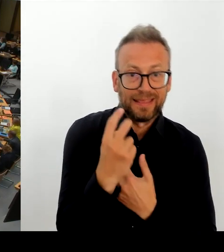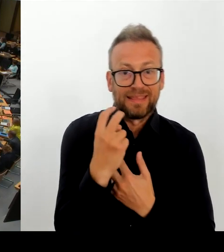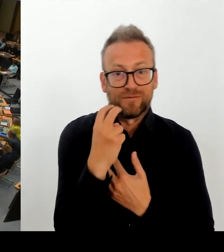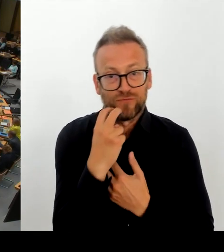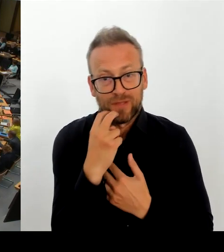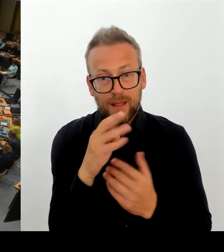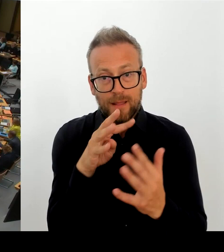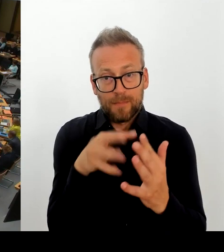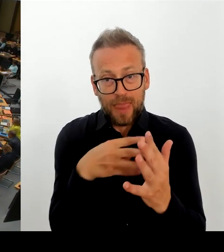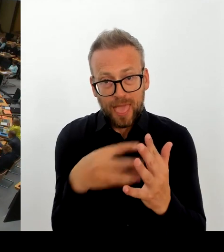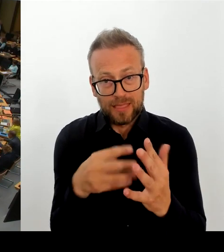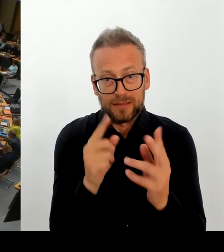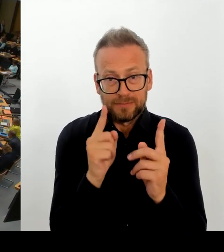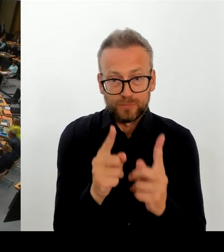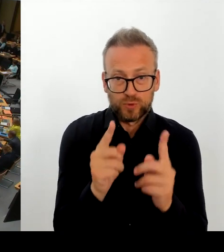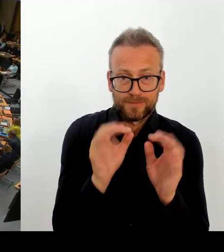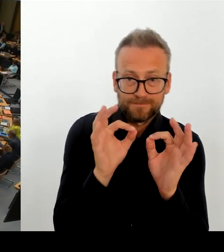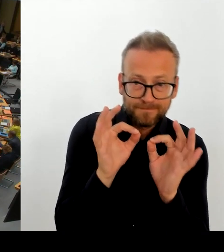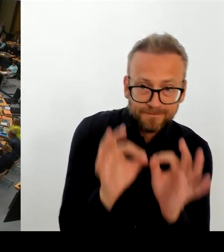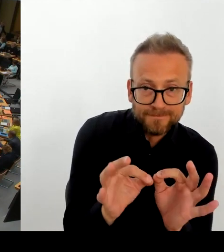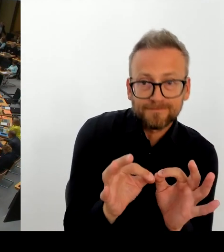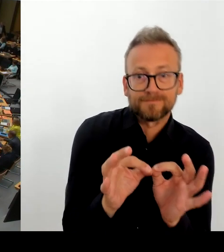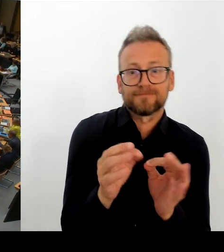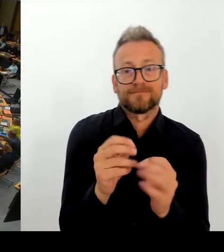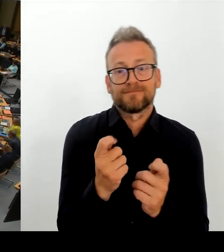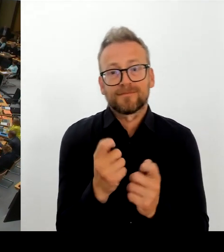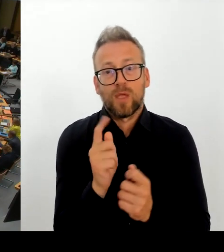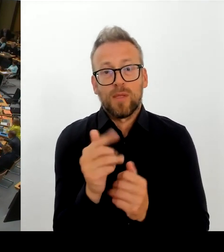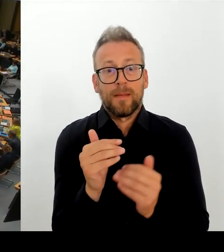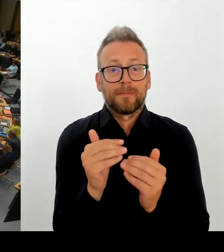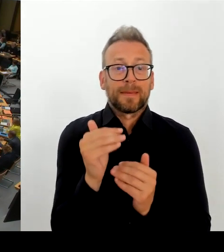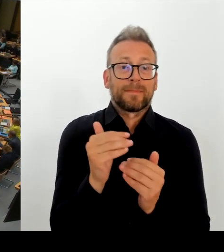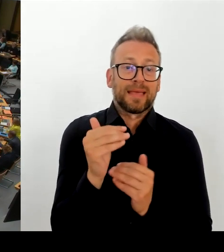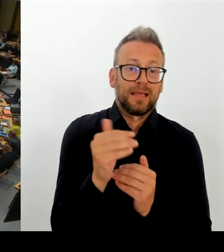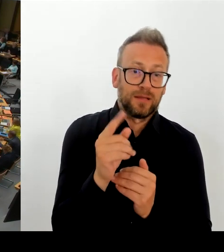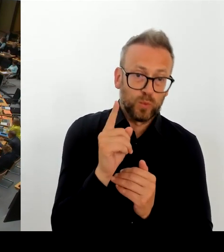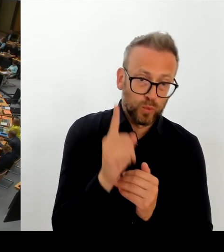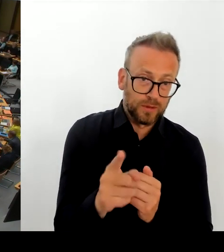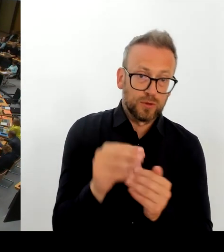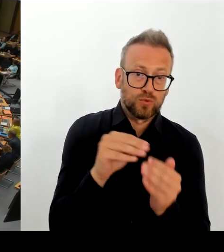bauen zu wollen, abzumelden denn eingebunden? Es handelt sich ja